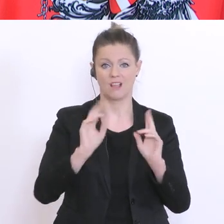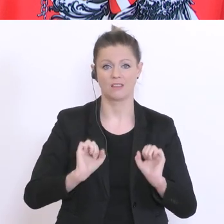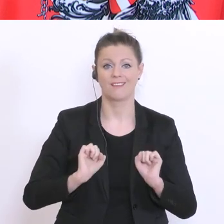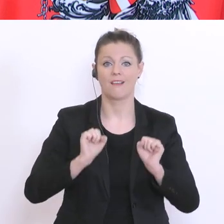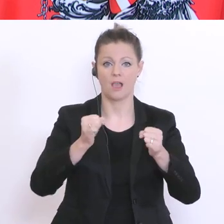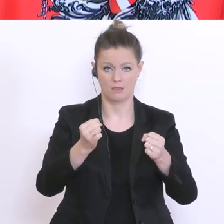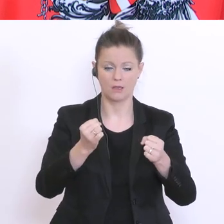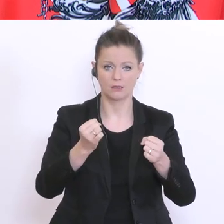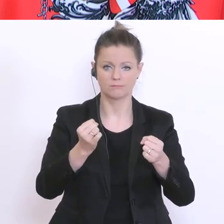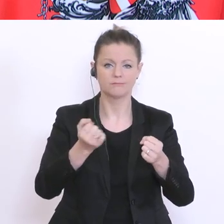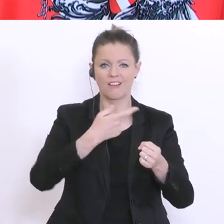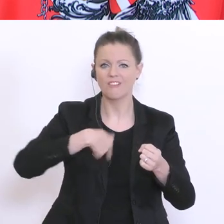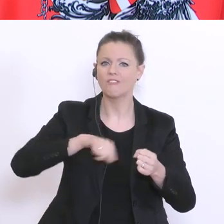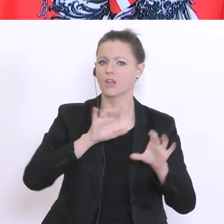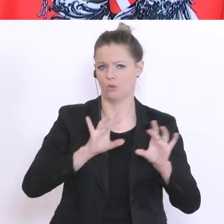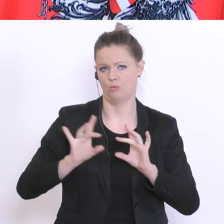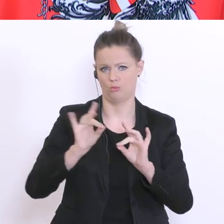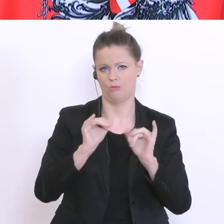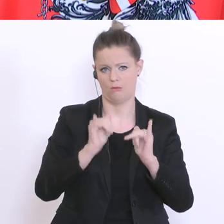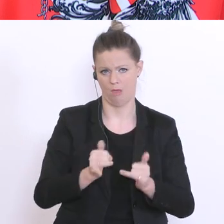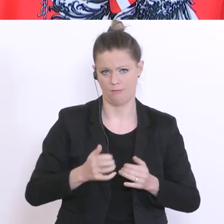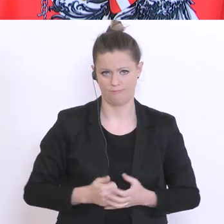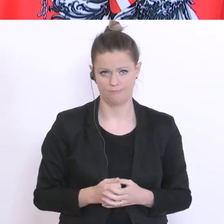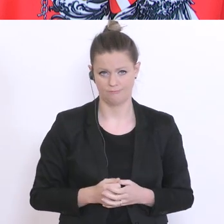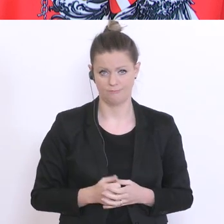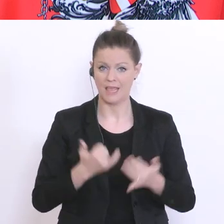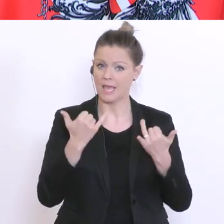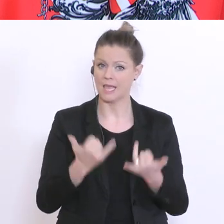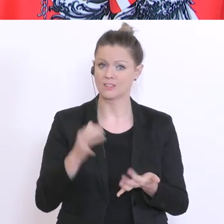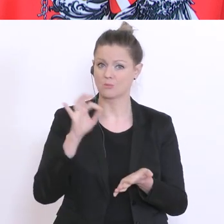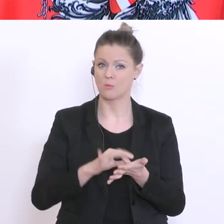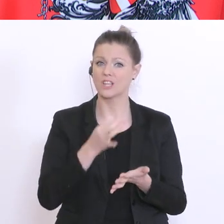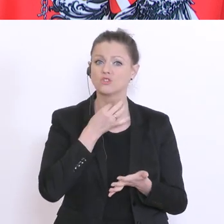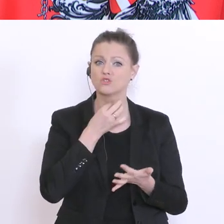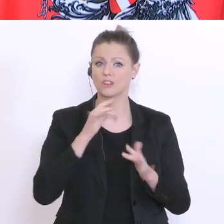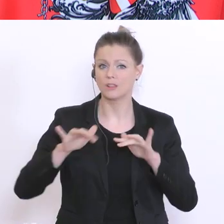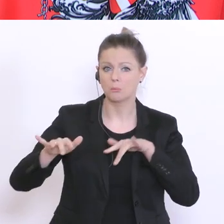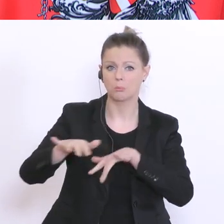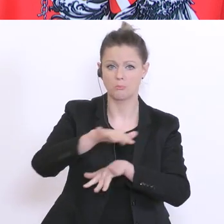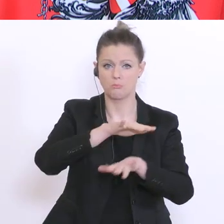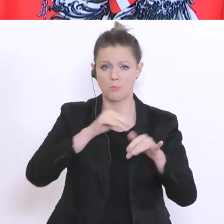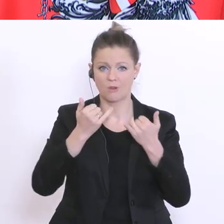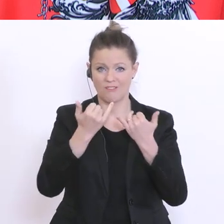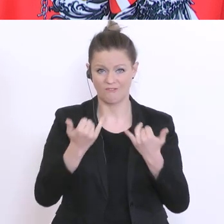wir auch. Wie ist die aktuelle Stimmungslage? Ich stütz mich dabei auf eine repräsentative Umfrage